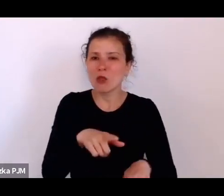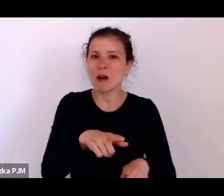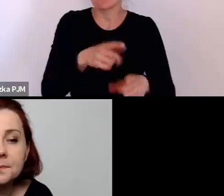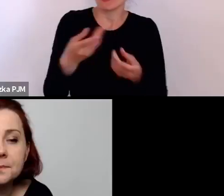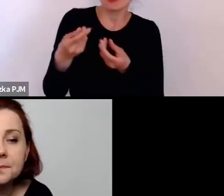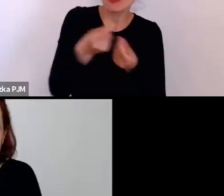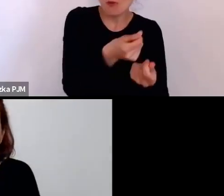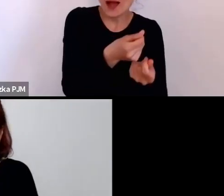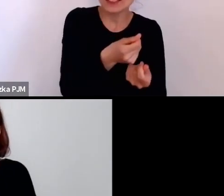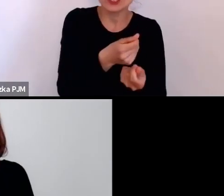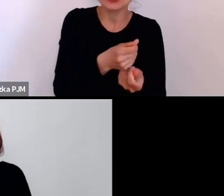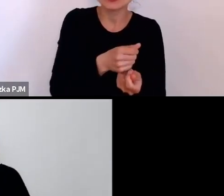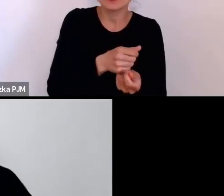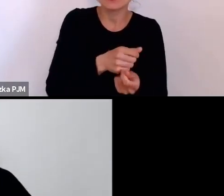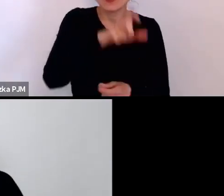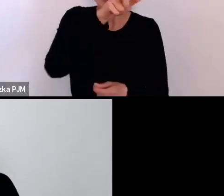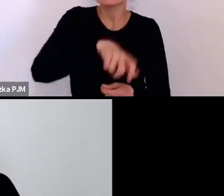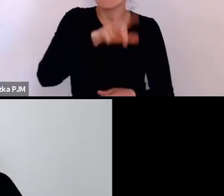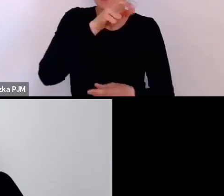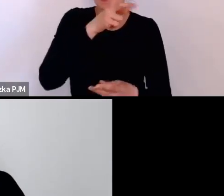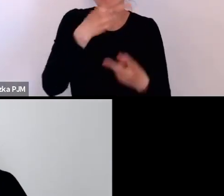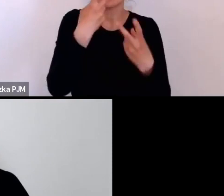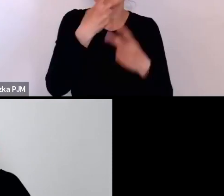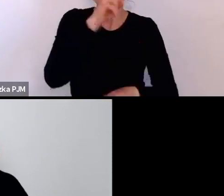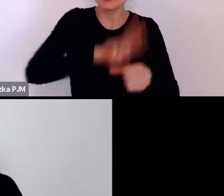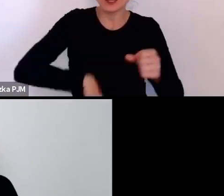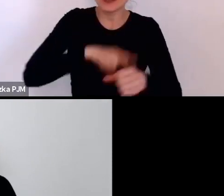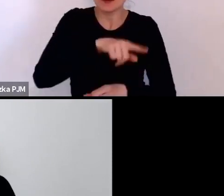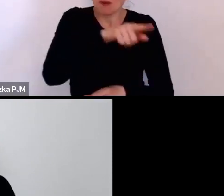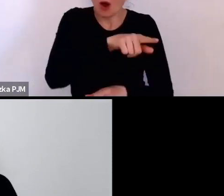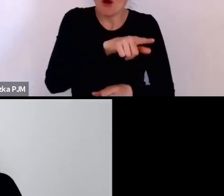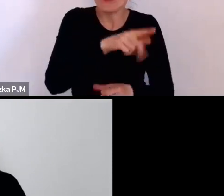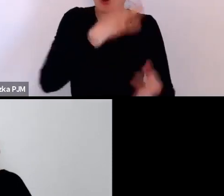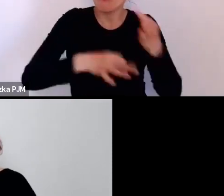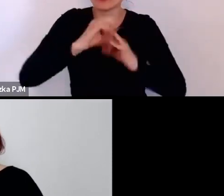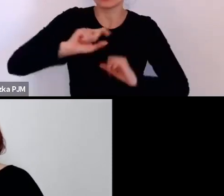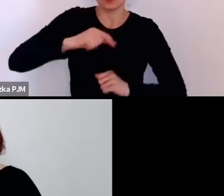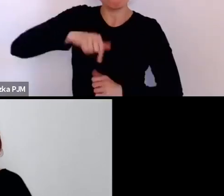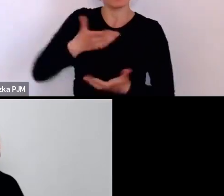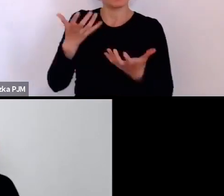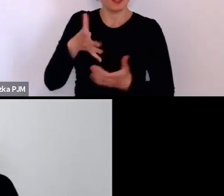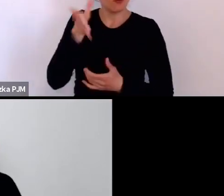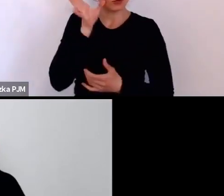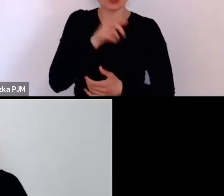czego spodziewa się, ze chcemy słyszeć, a nie to, co realnie się wydarzyło.